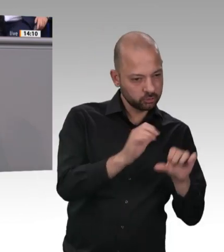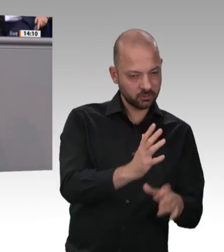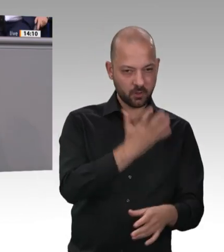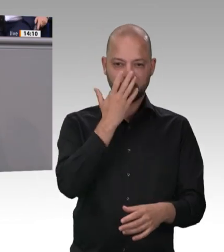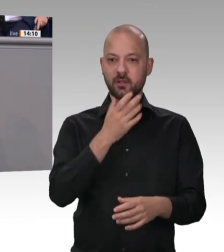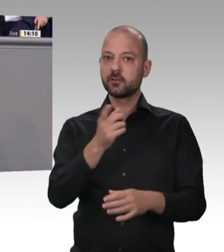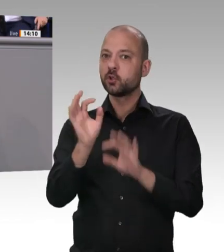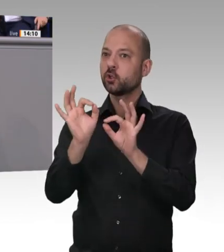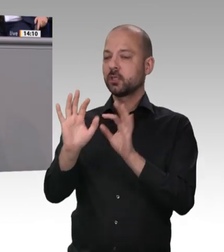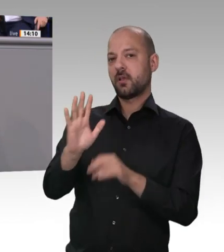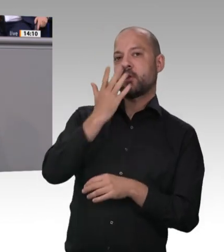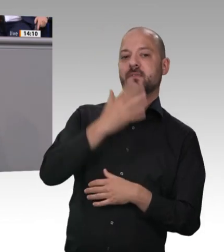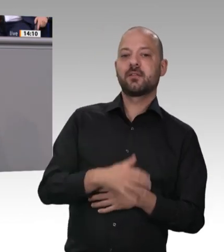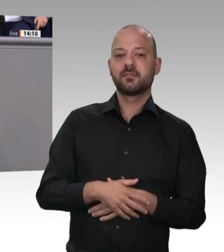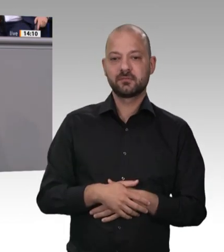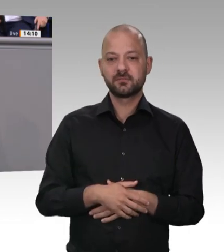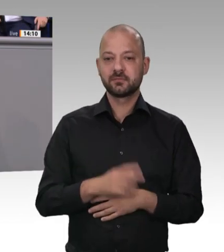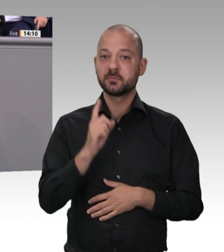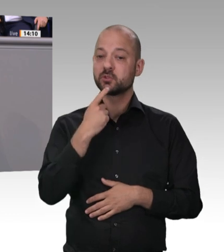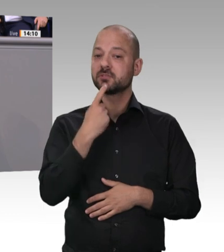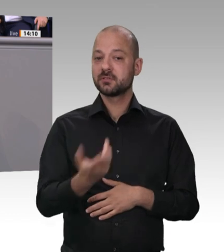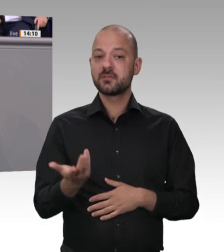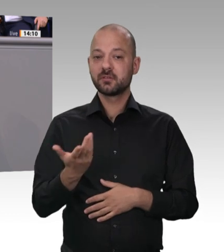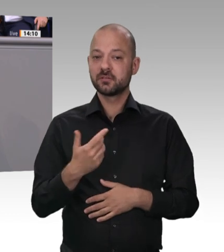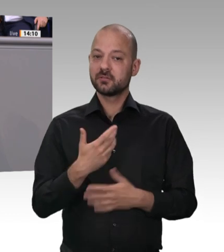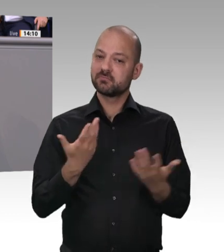nicht schon Anlässe und auch Vorstöße gegeben hätte, mit den Verhältnissen in